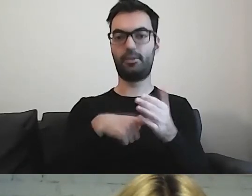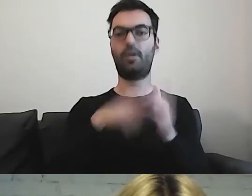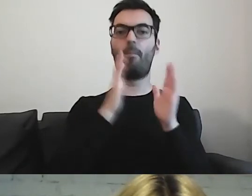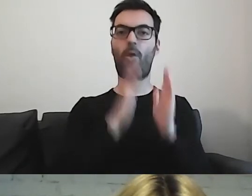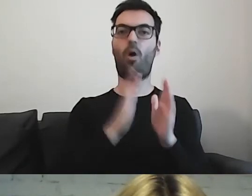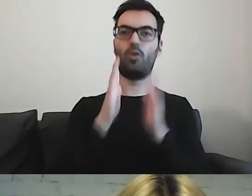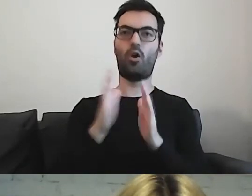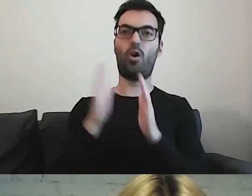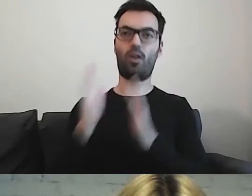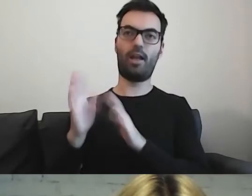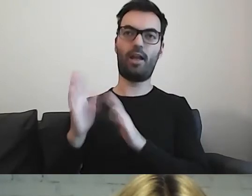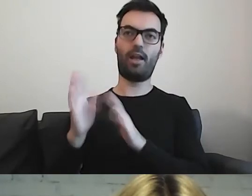co będzie się z nami działo -